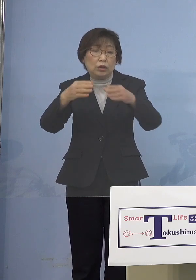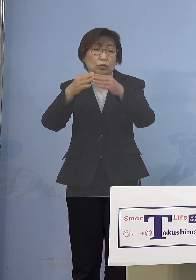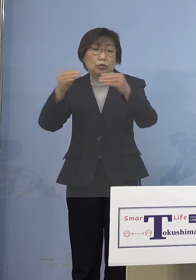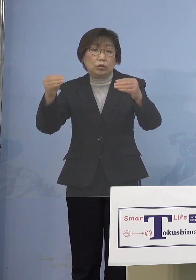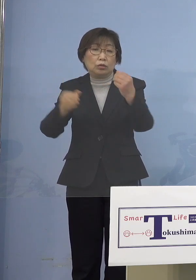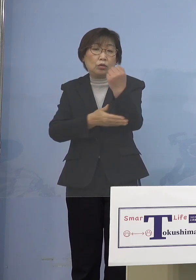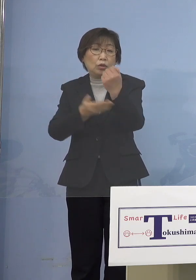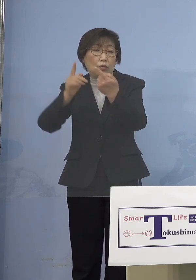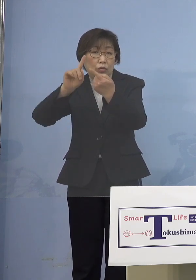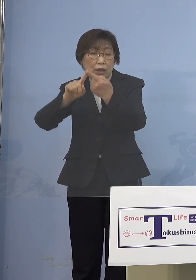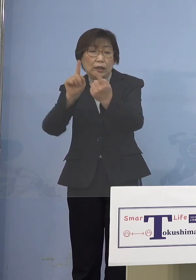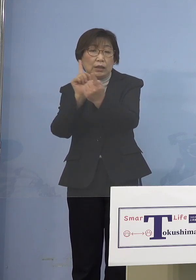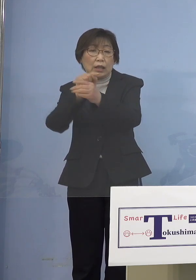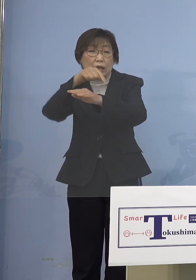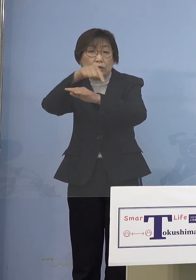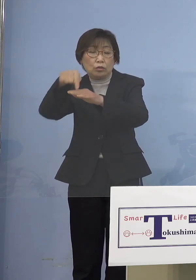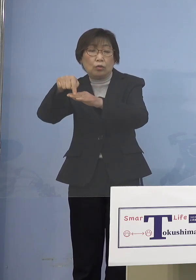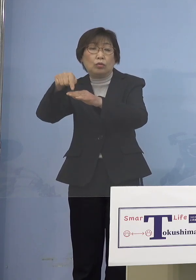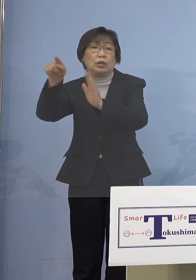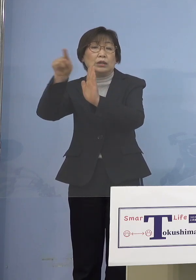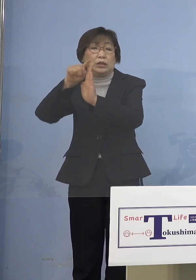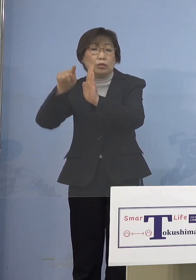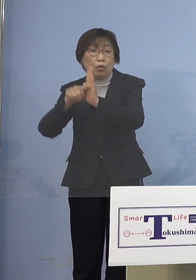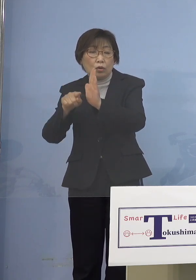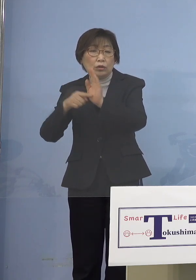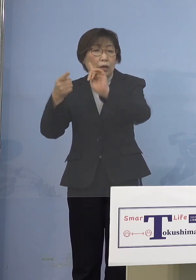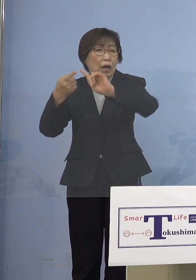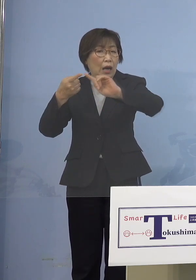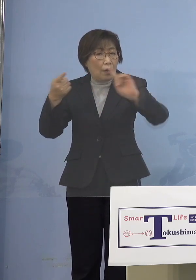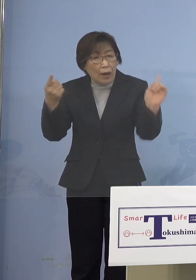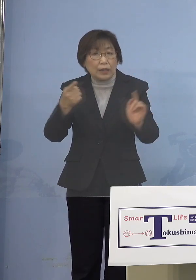なりませんよねと、私が口火を 切ったところでありますけれど